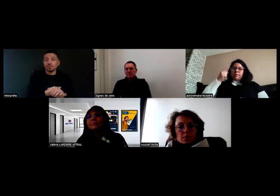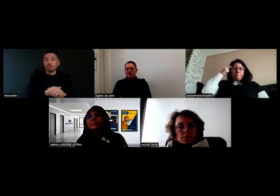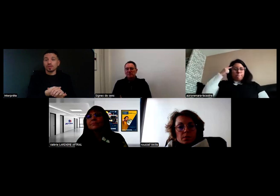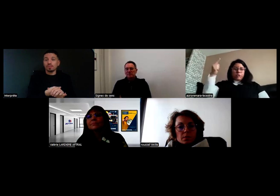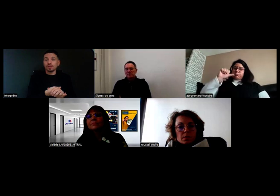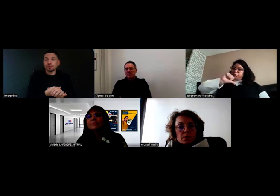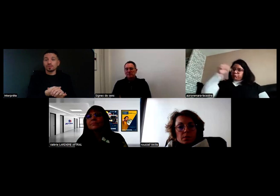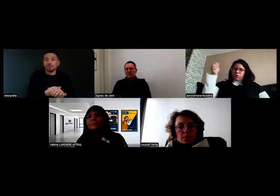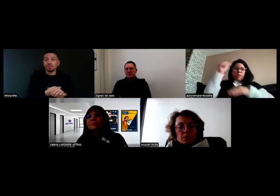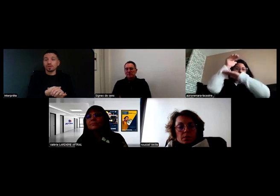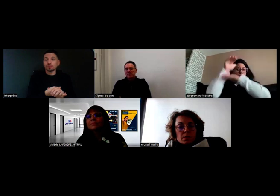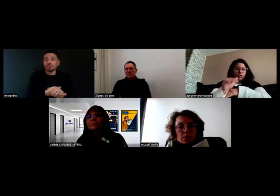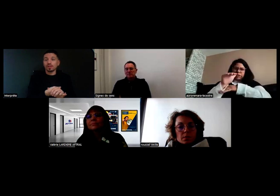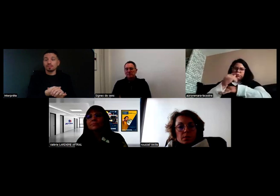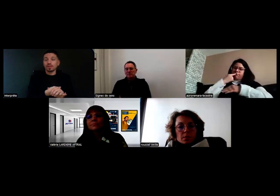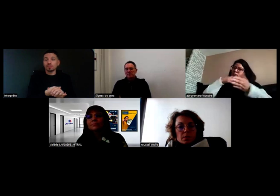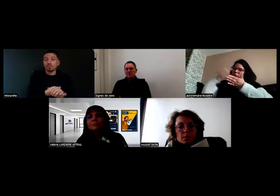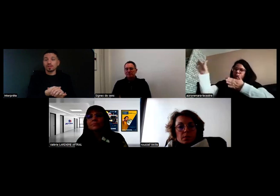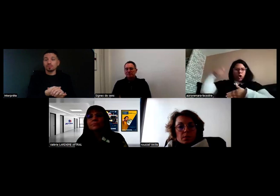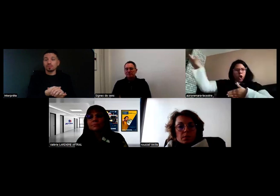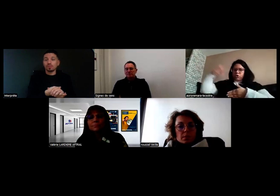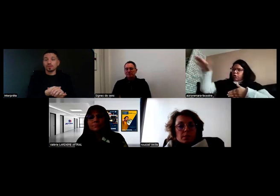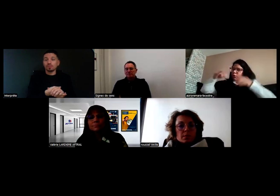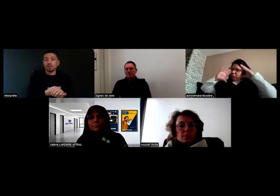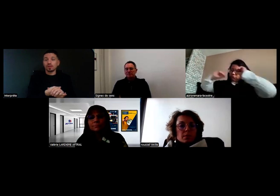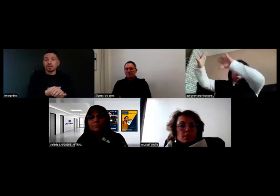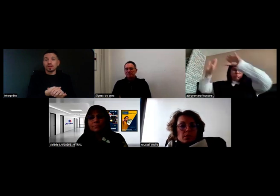Il y a plein d'adaptations possibles,